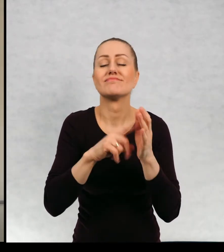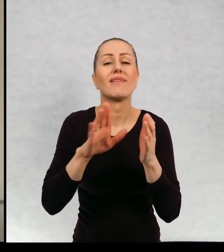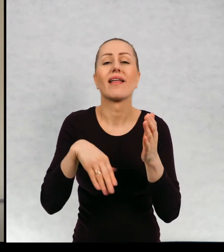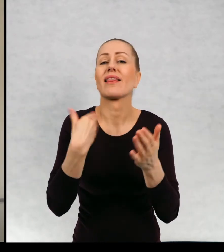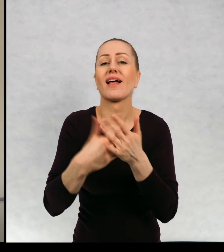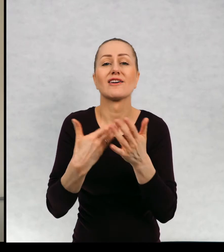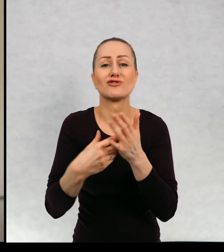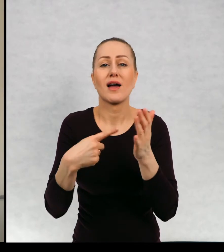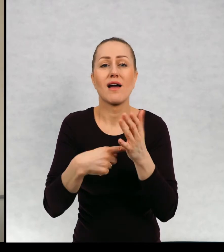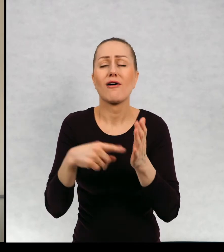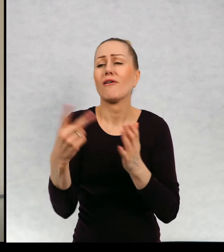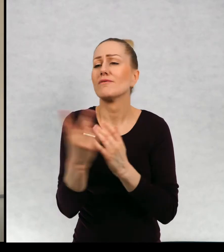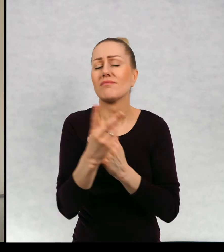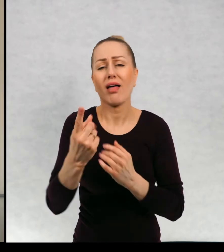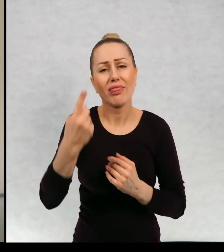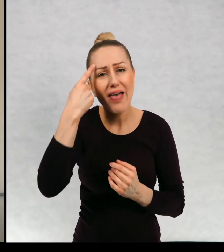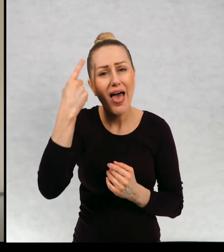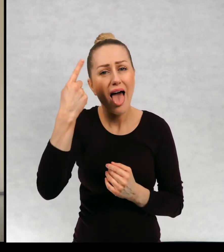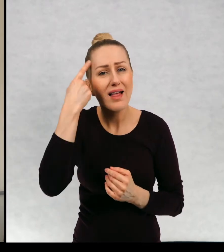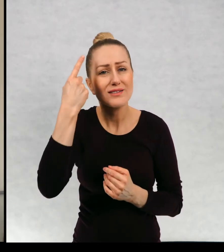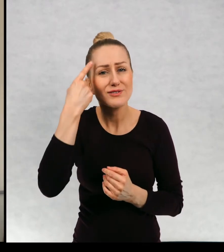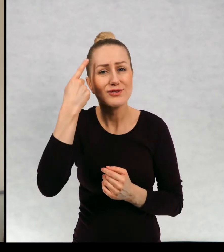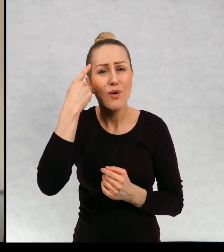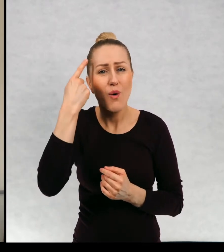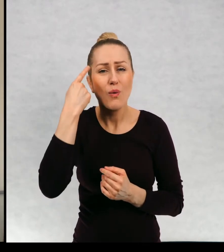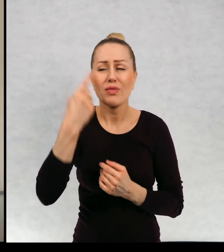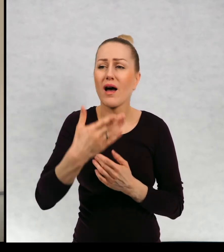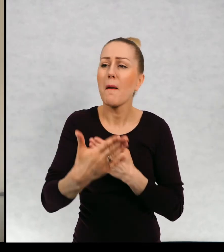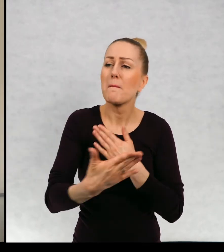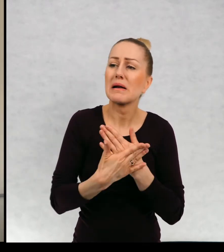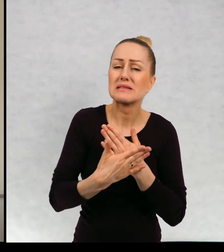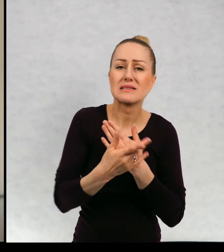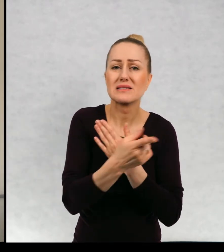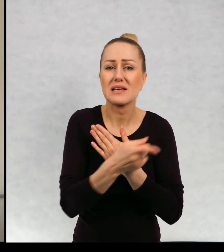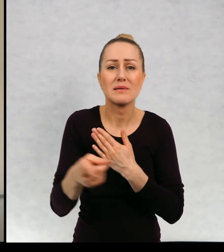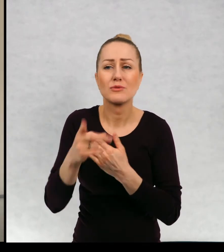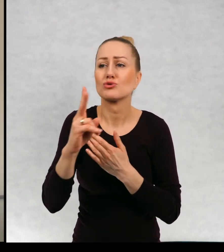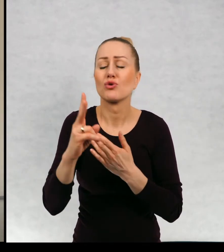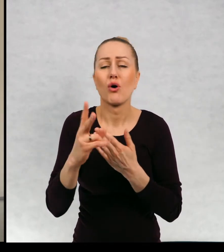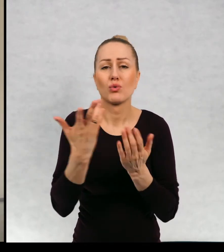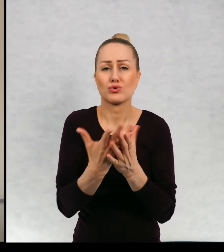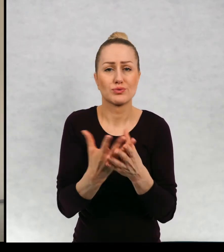dlaczego tak się stało o ich tęsknocie za bliskimi, którzy odeszli...